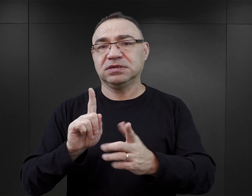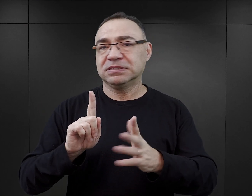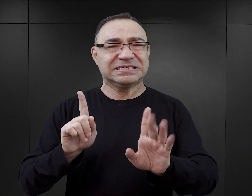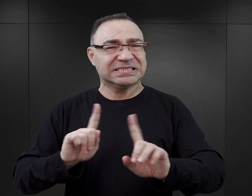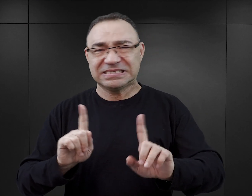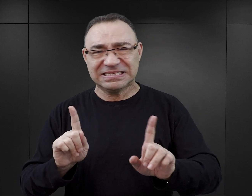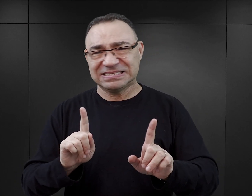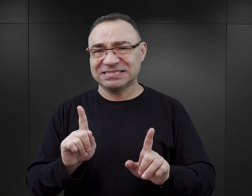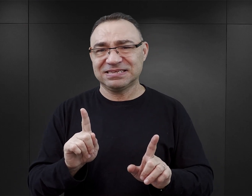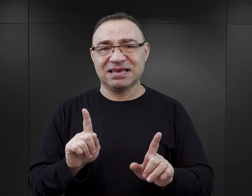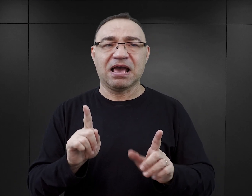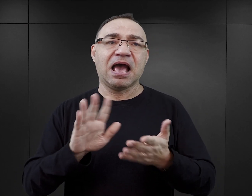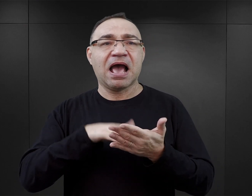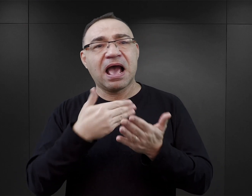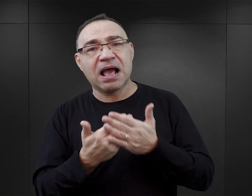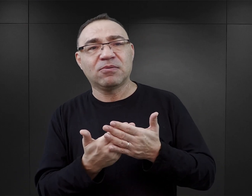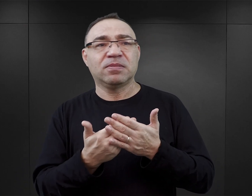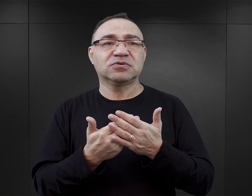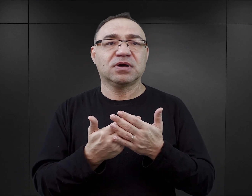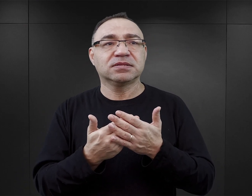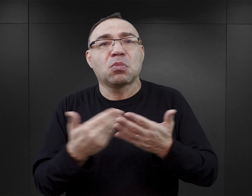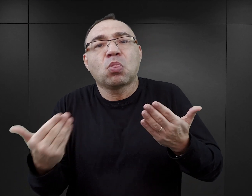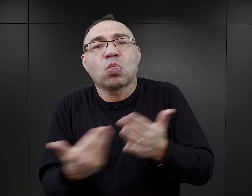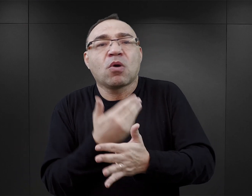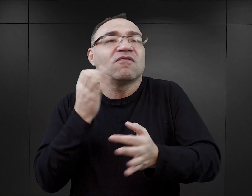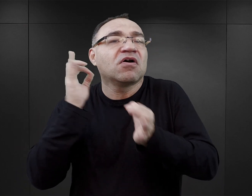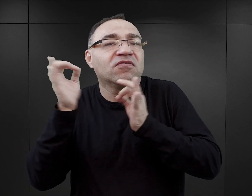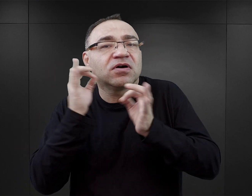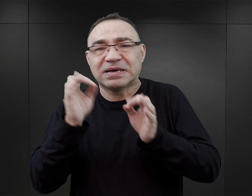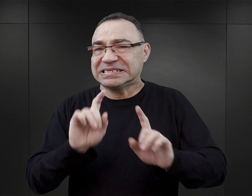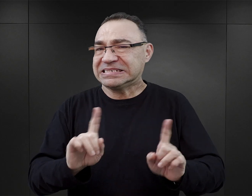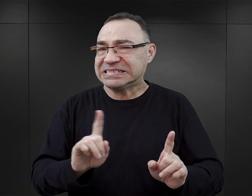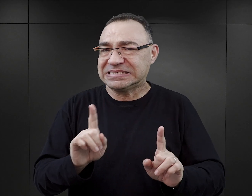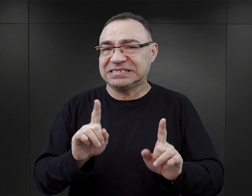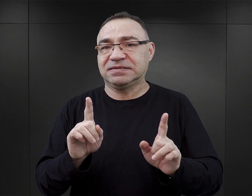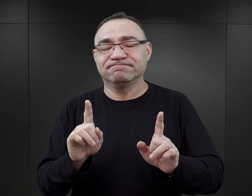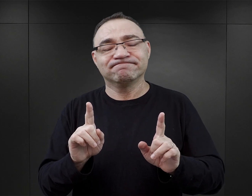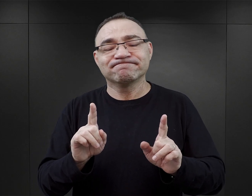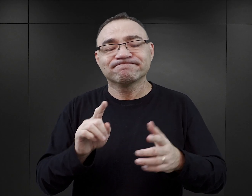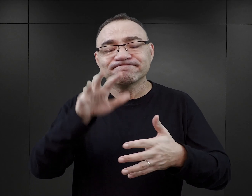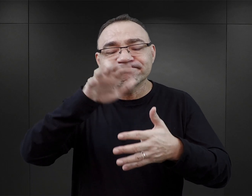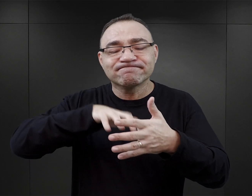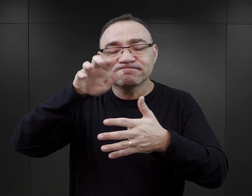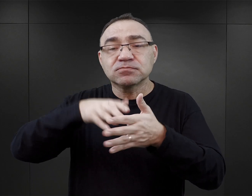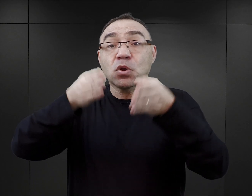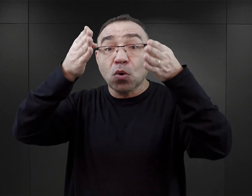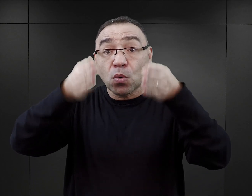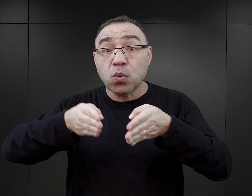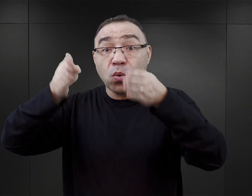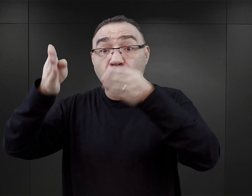Nie chodzi o to, że wprowadzają fikcyjne wydarzenia w to miejsce. Chodzi o to, że prezentują postaci, prezentują zdarzenia,